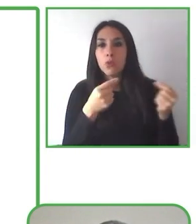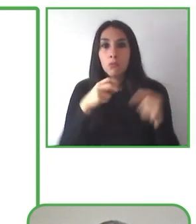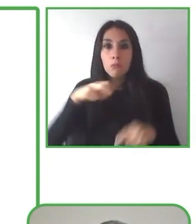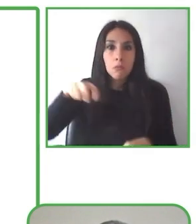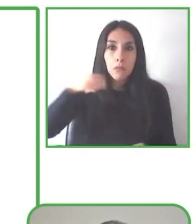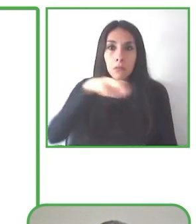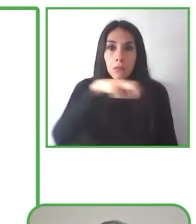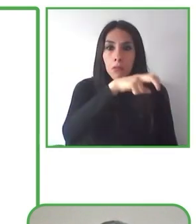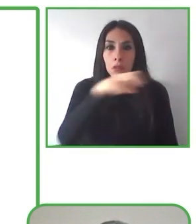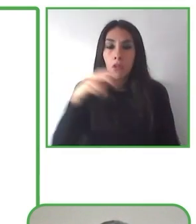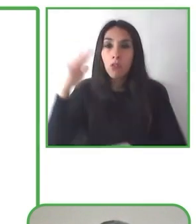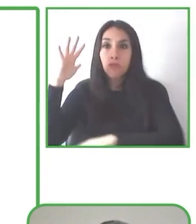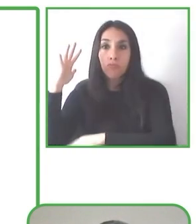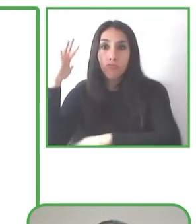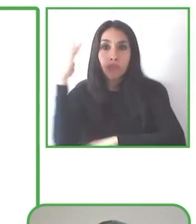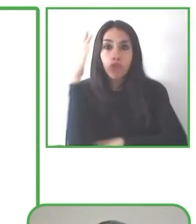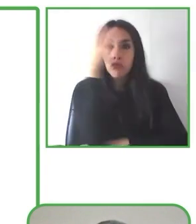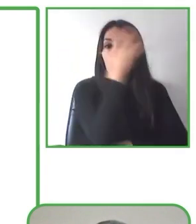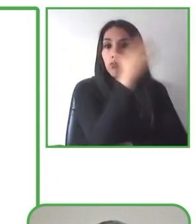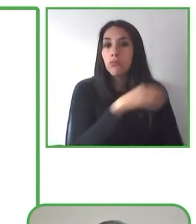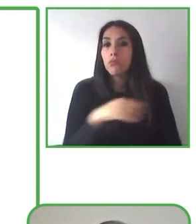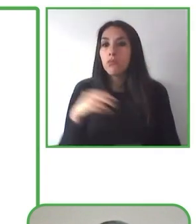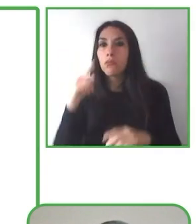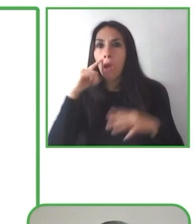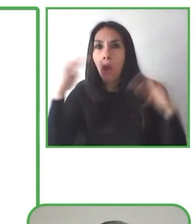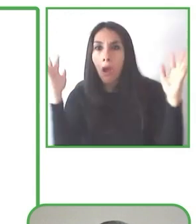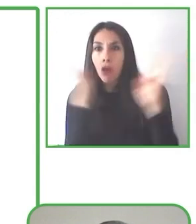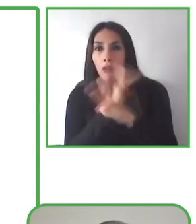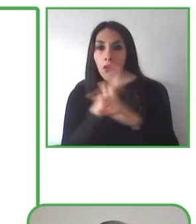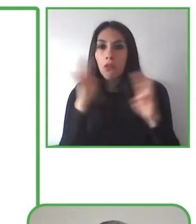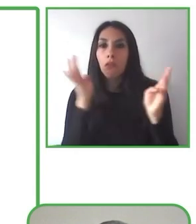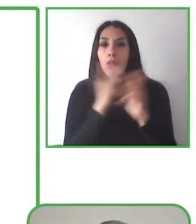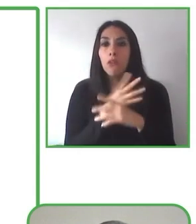Senderismo sin límites ofrece soluciones de accesibilidad desde un enfoque